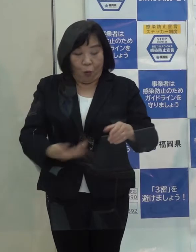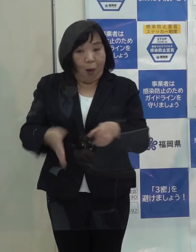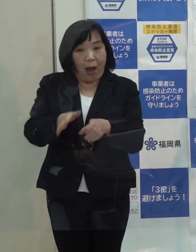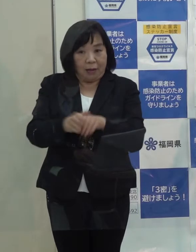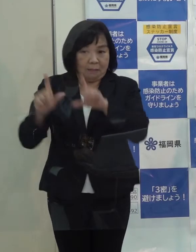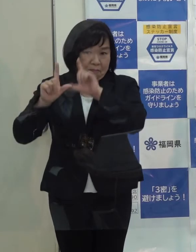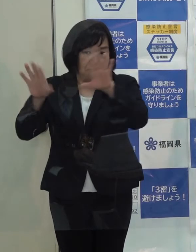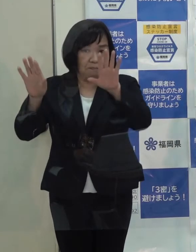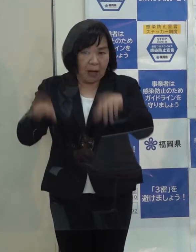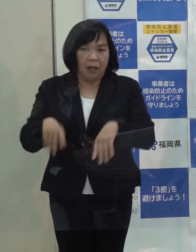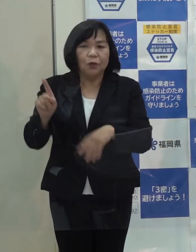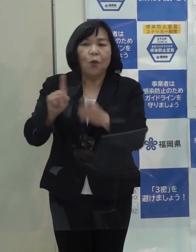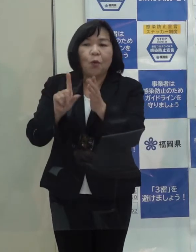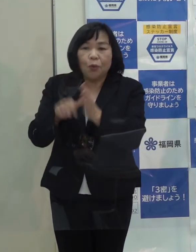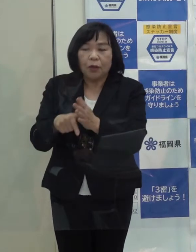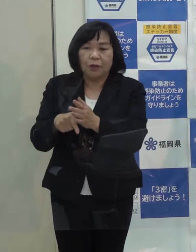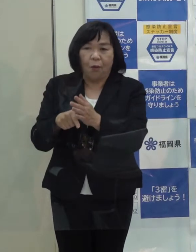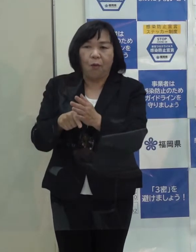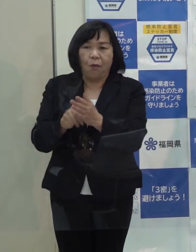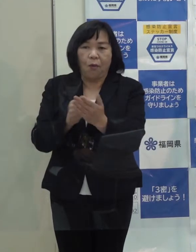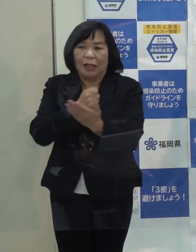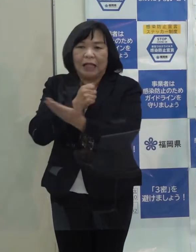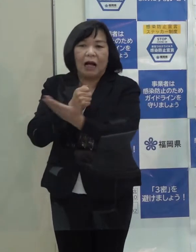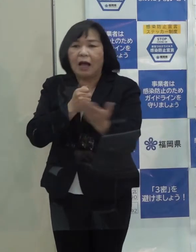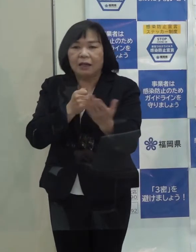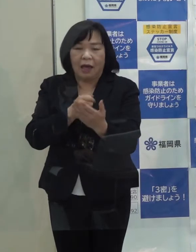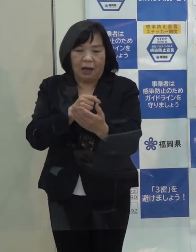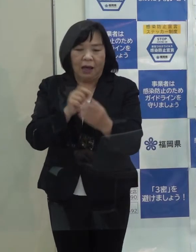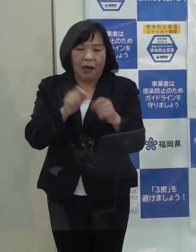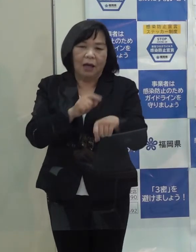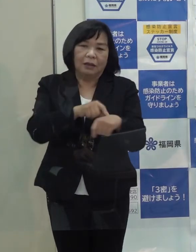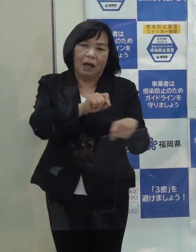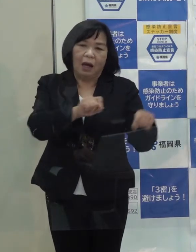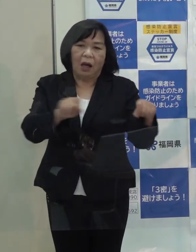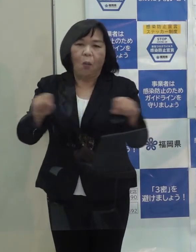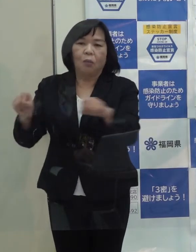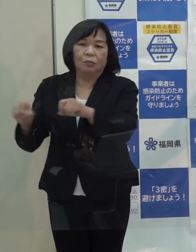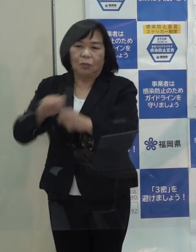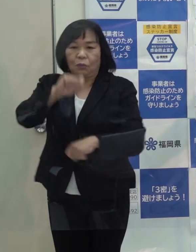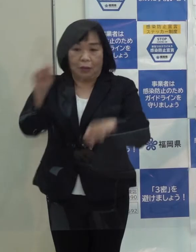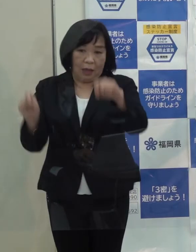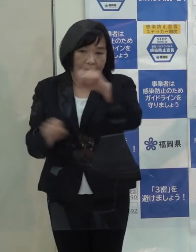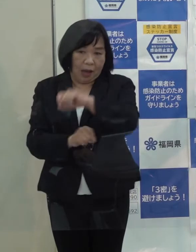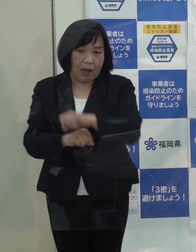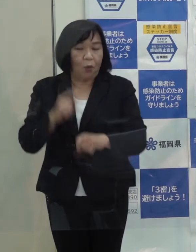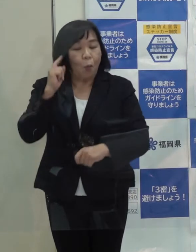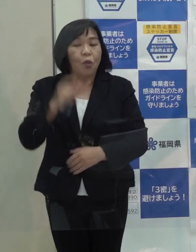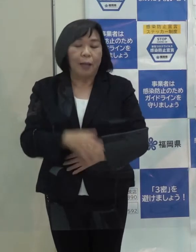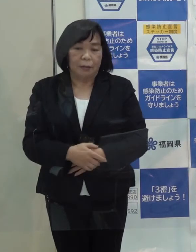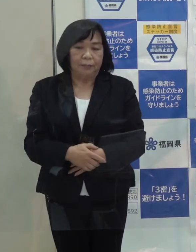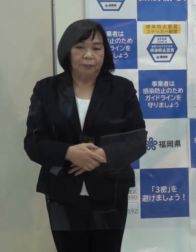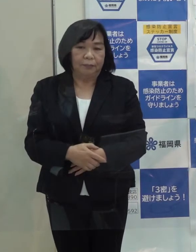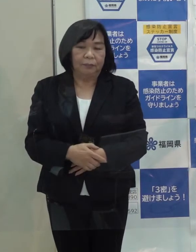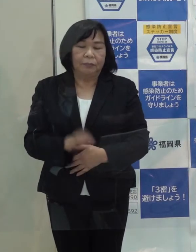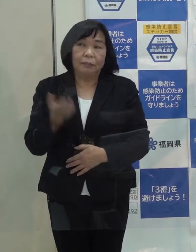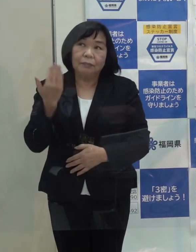その日の記者会見の時間が遅れたというのが今回のスタートだったと思いますが これは あのときも申し上げたように